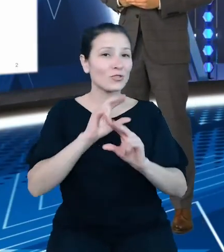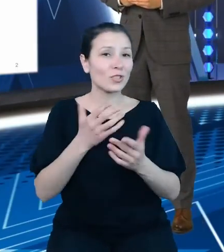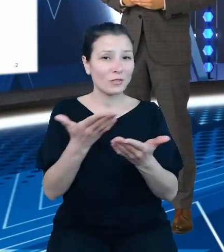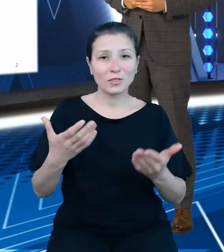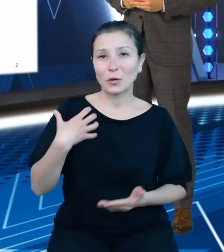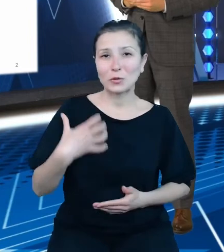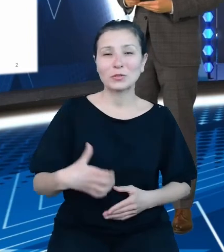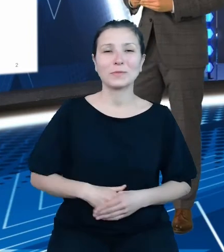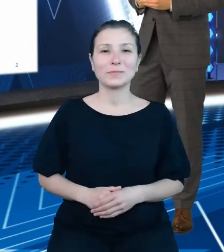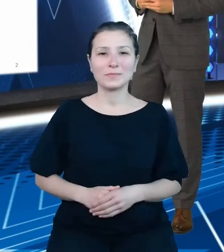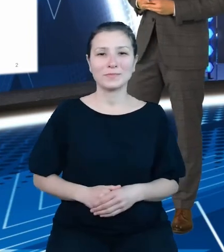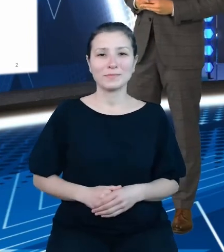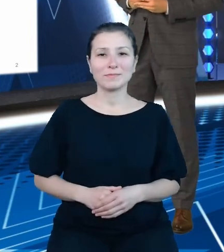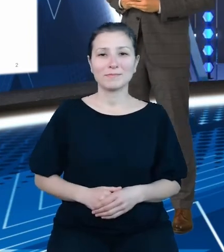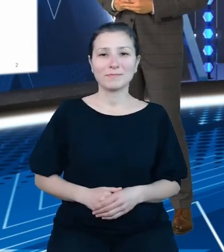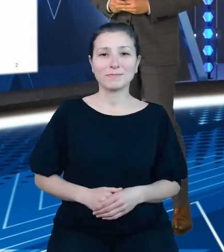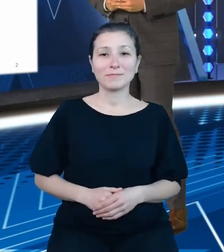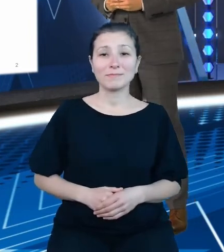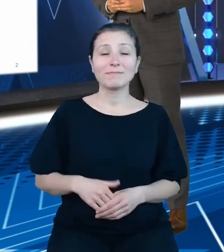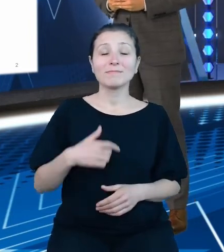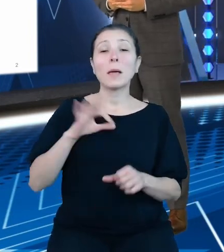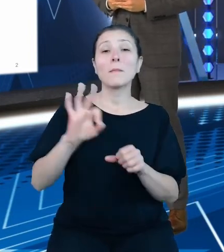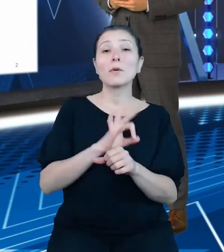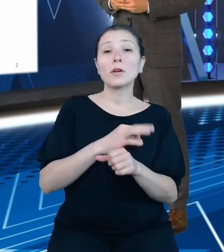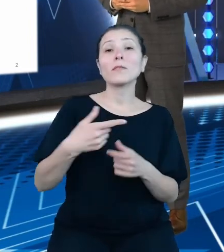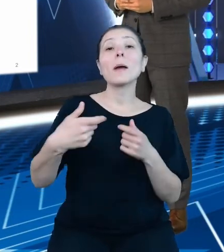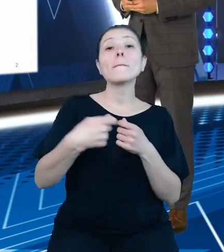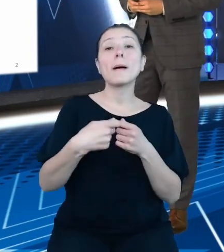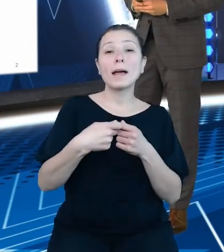jako projektowy partner Kancelarii Prezesa Rady Ministrów mam przyjemność